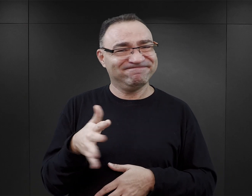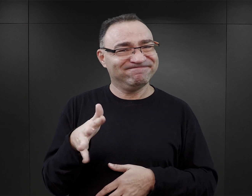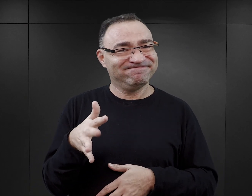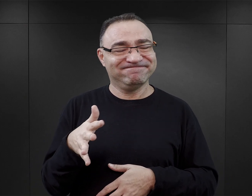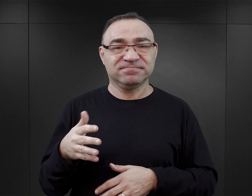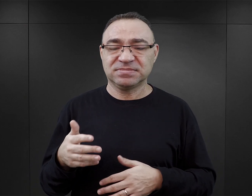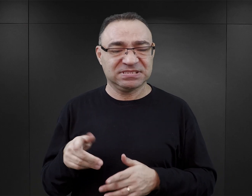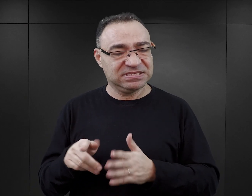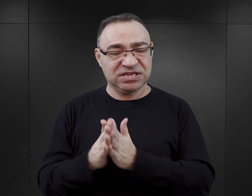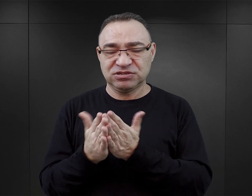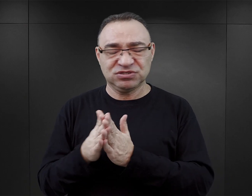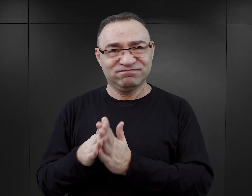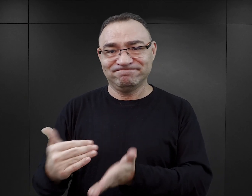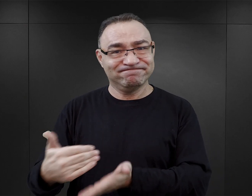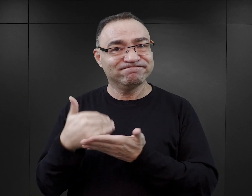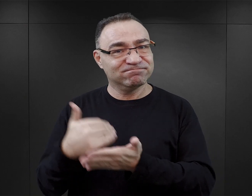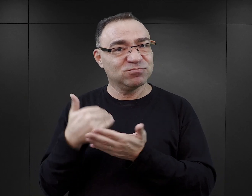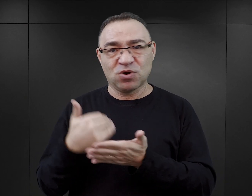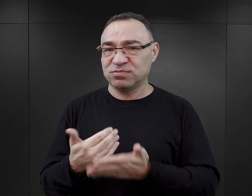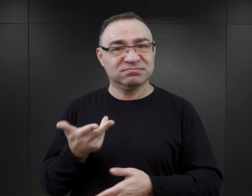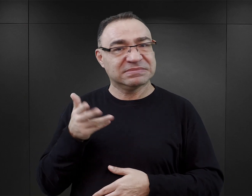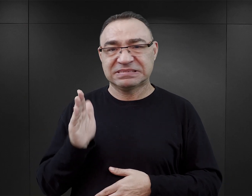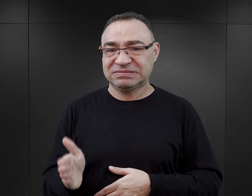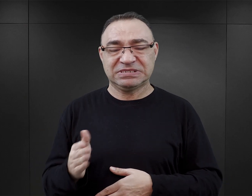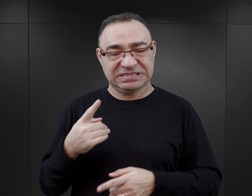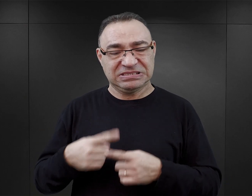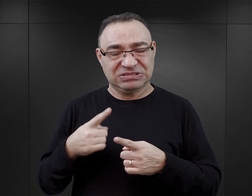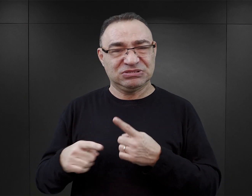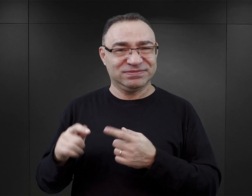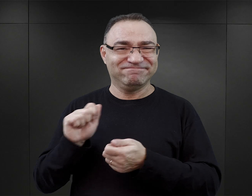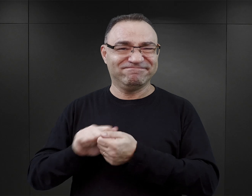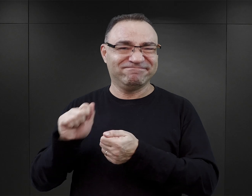Z pewnością te książki mu tego nie ułatwią, nie pomogą, a wręcz mogą zaszkodzić.